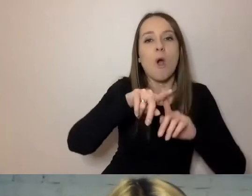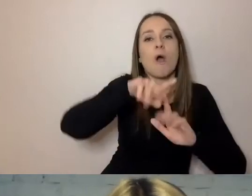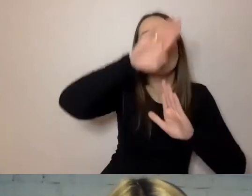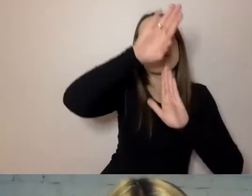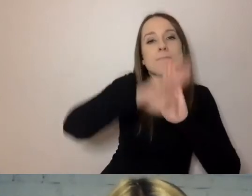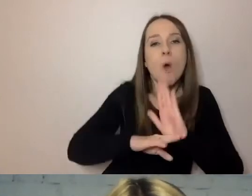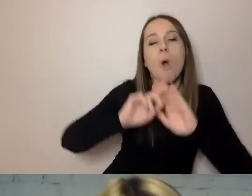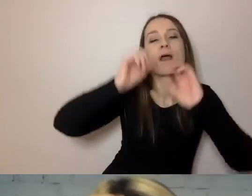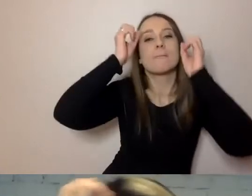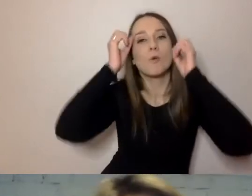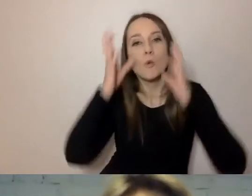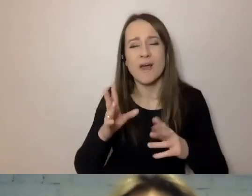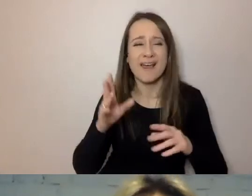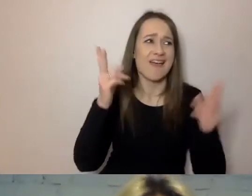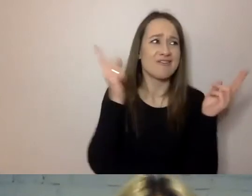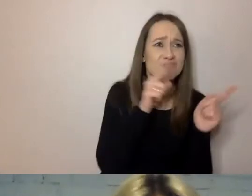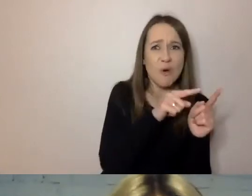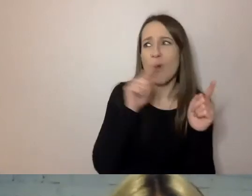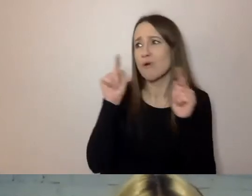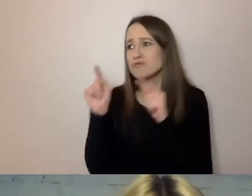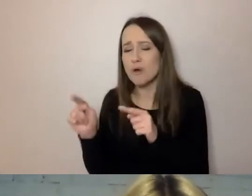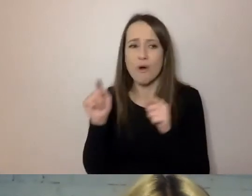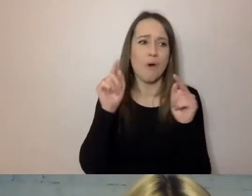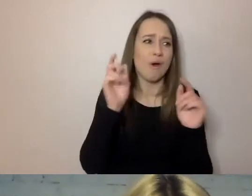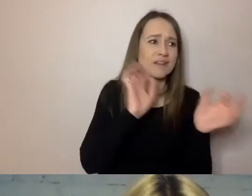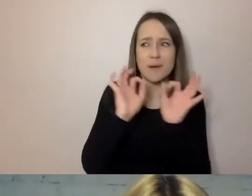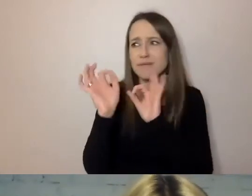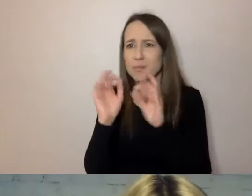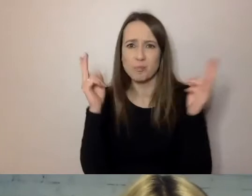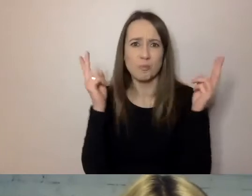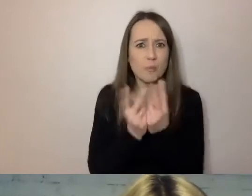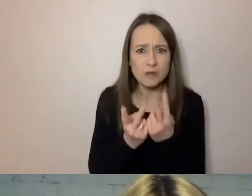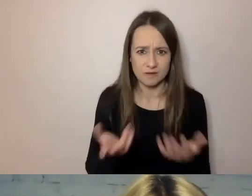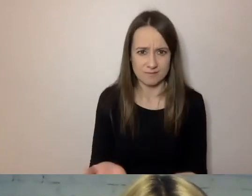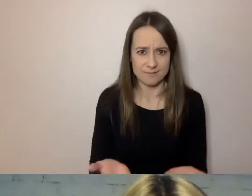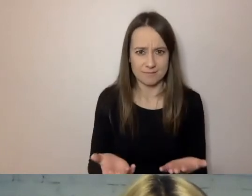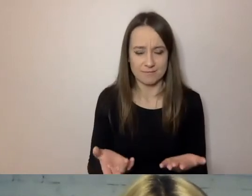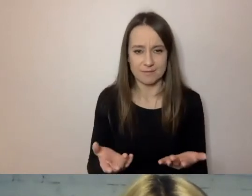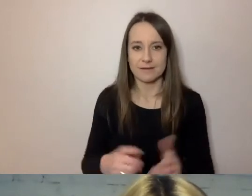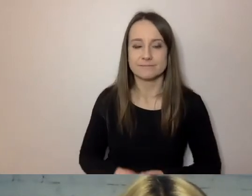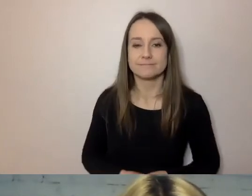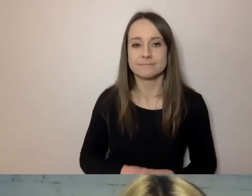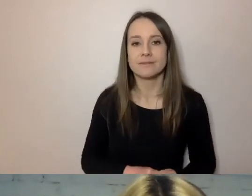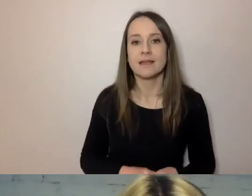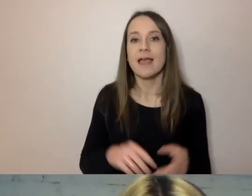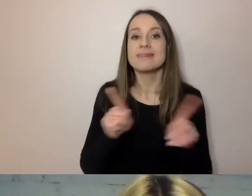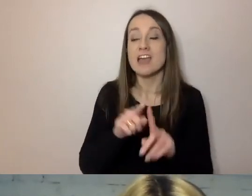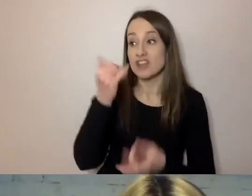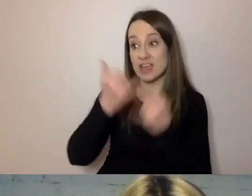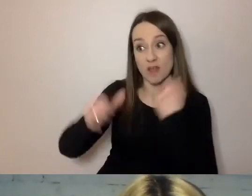To tylko zdejmuje komunikację z niepotrzebnego koturnu. Jeśli urzędnik jest dobry i kompetentny,